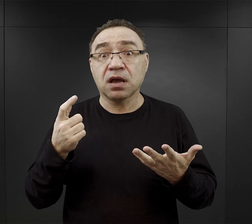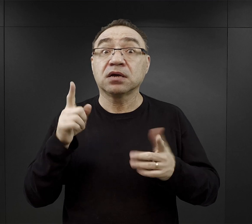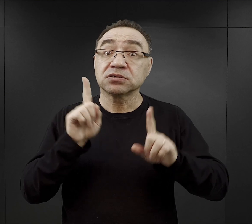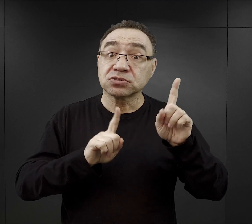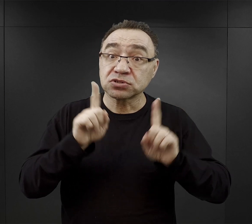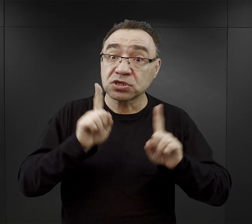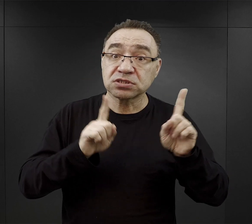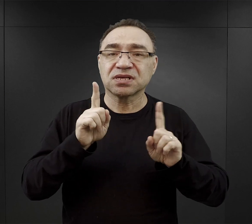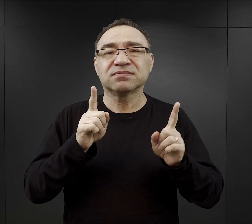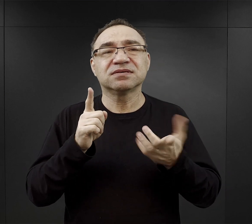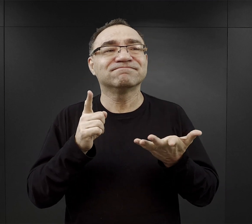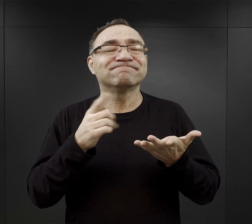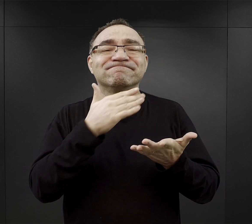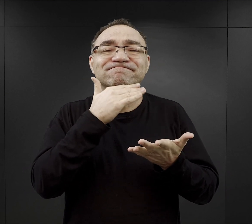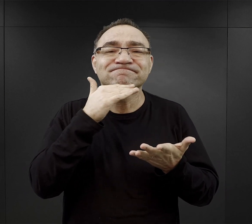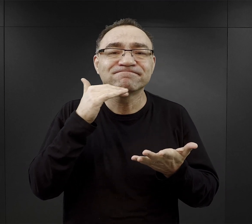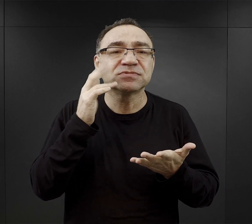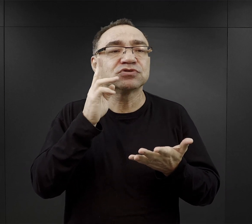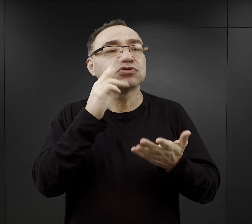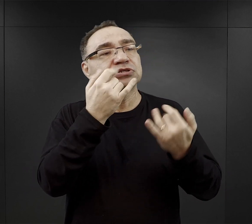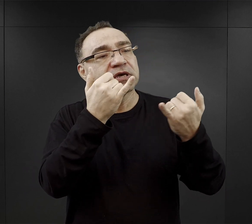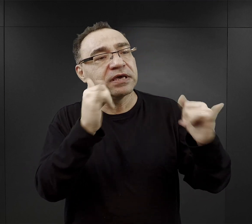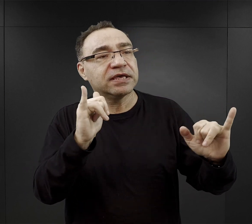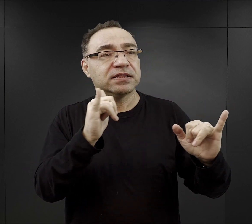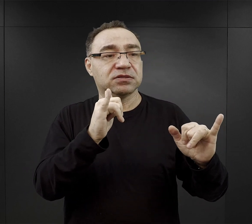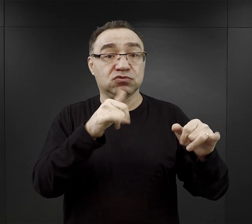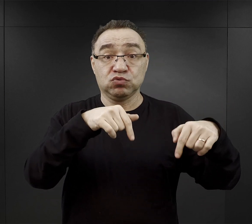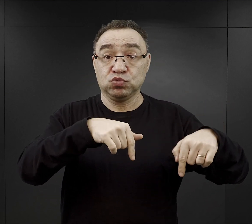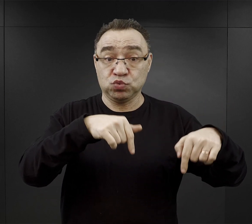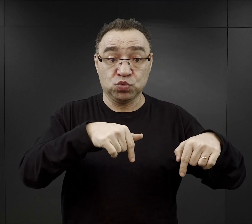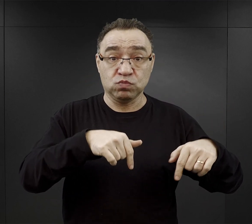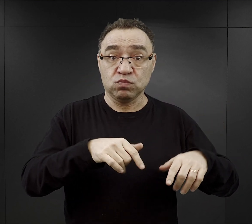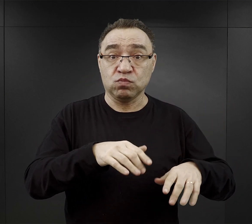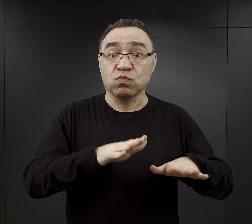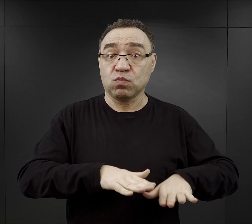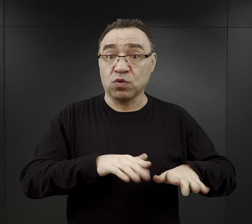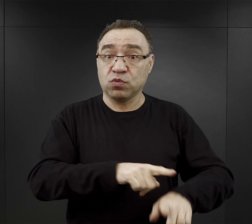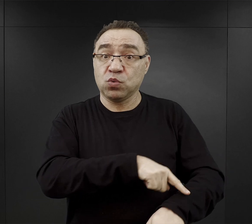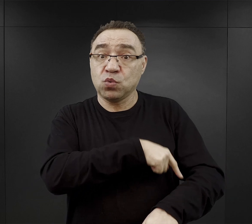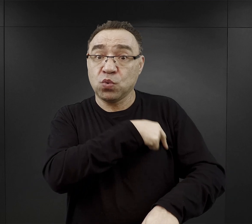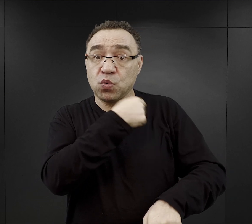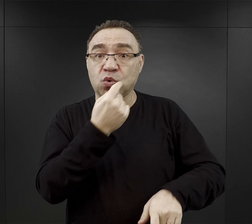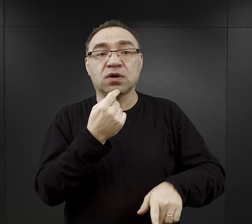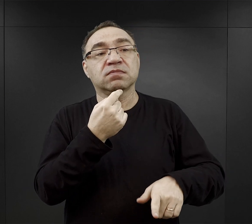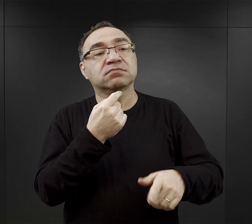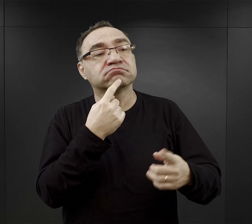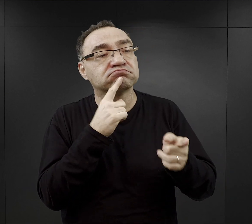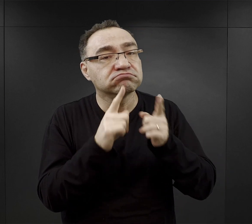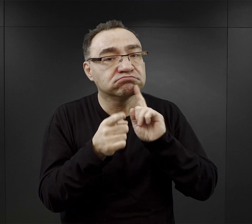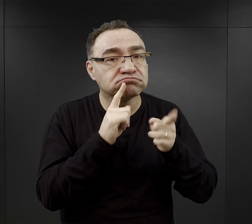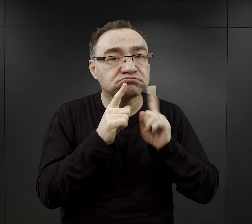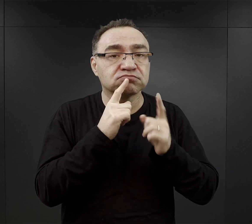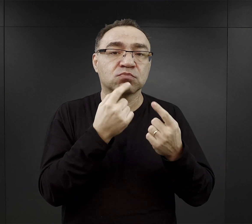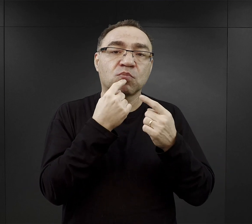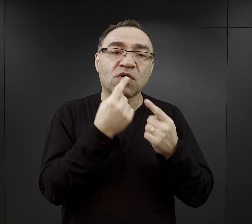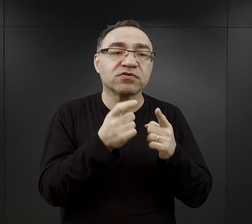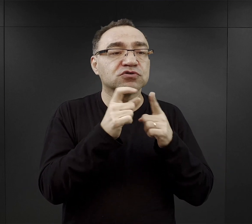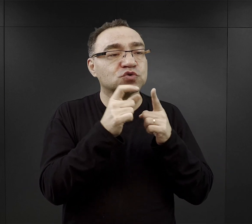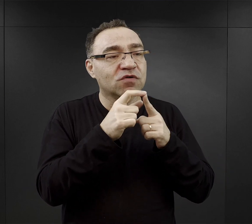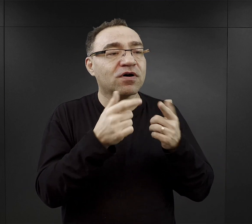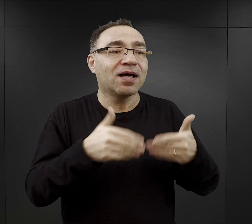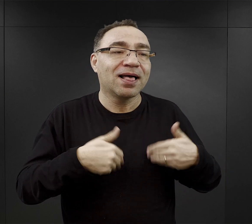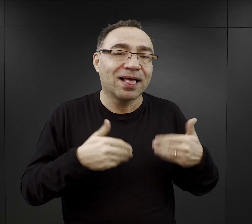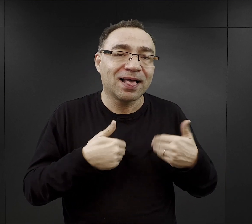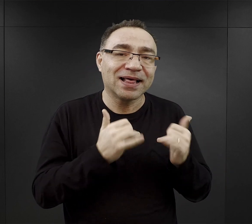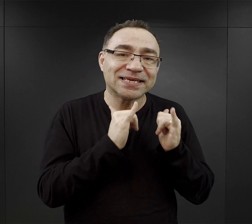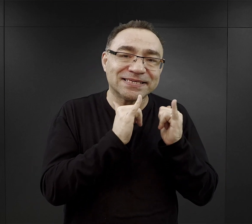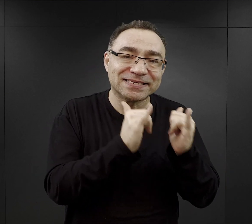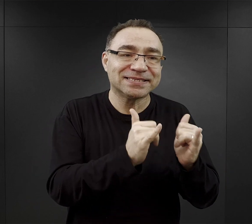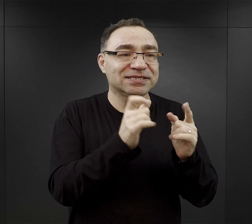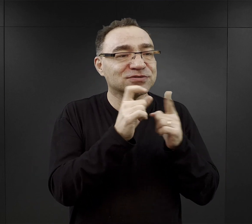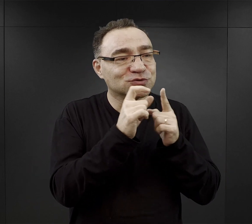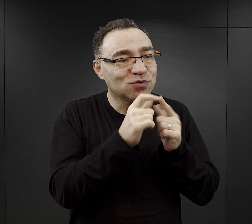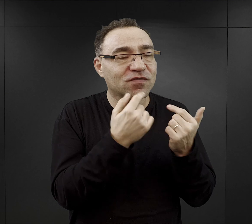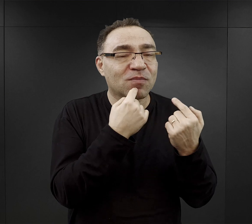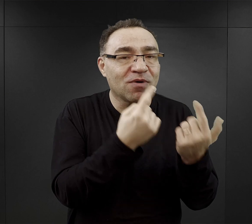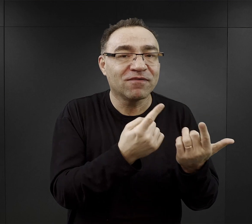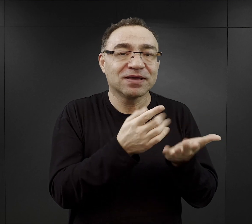czasami wystarczyło, że jakiś więzień już dłużej przebywający w obozie powiedział jakieś słowo pocieszenia, udzielił dobrej rady.